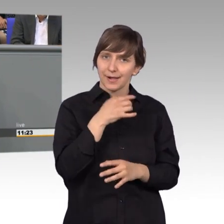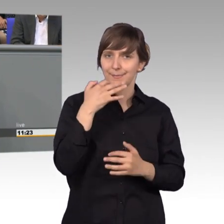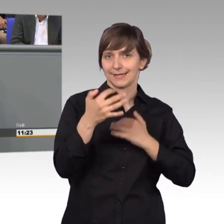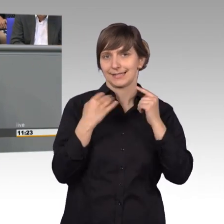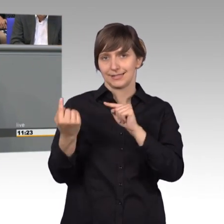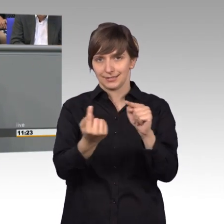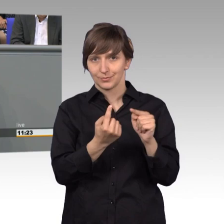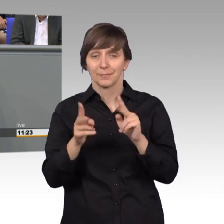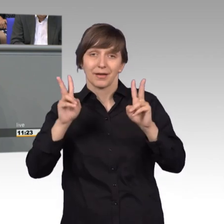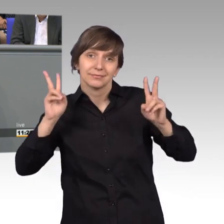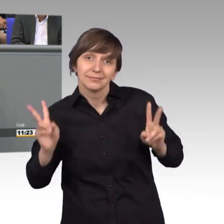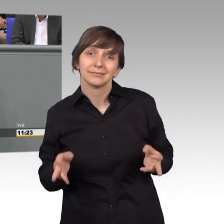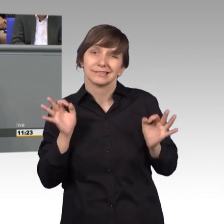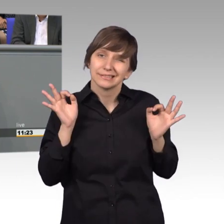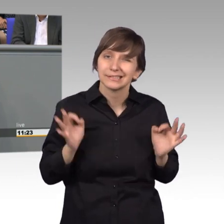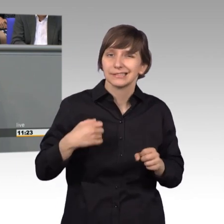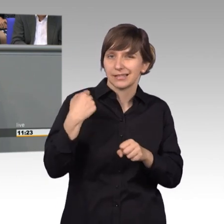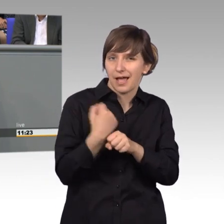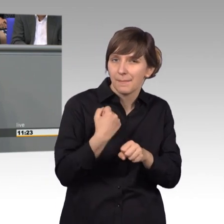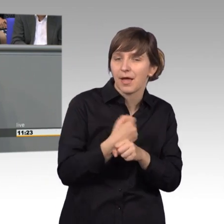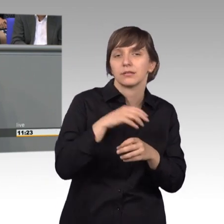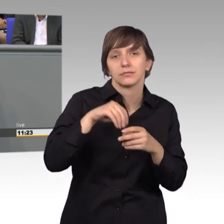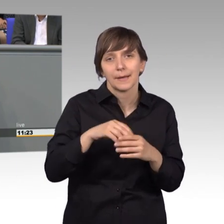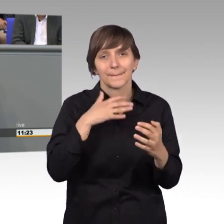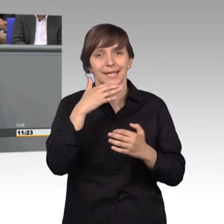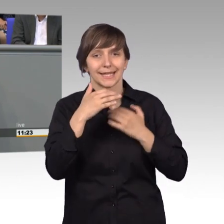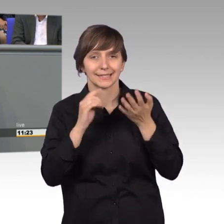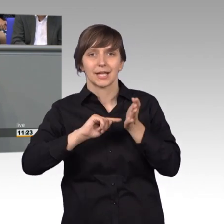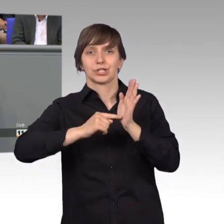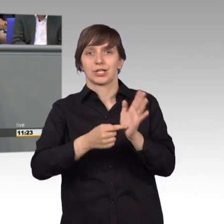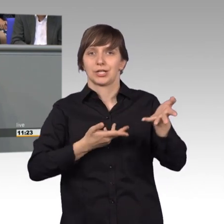die findet in zahlreichen Berichterstattergesprächen statt. Die findet in Anhörungen statt,